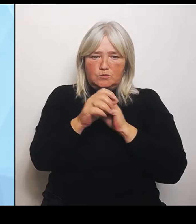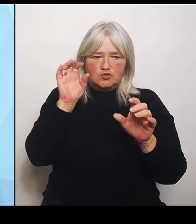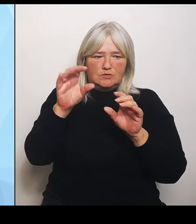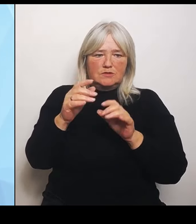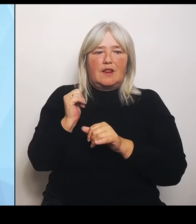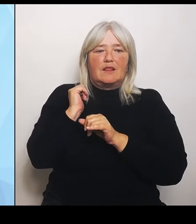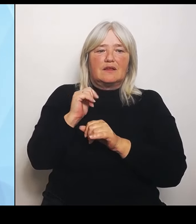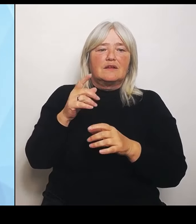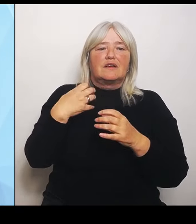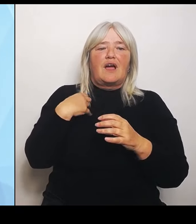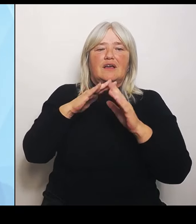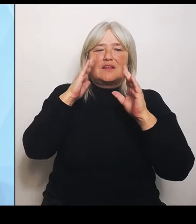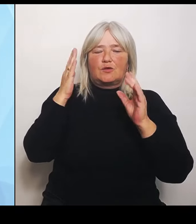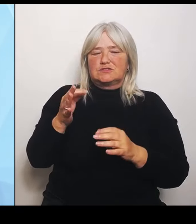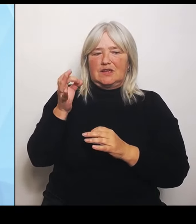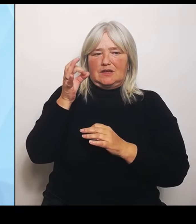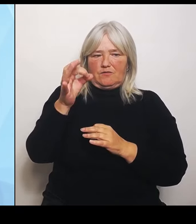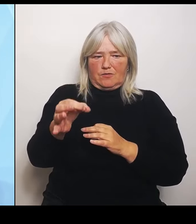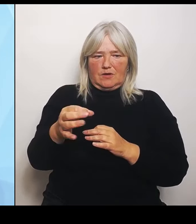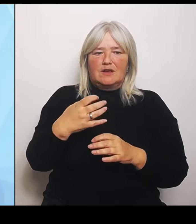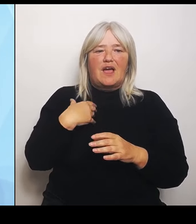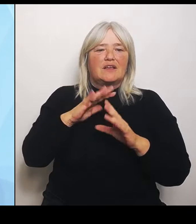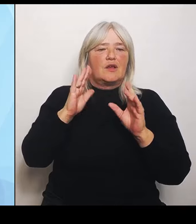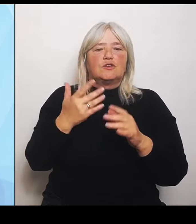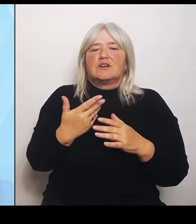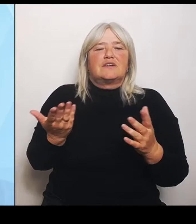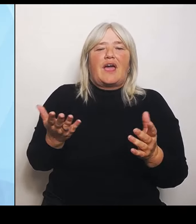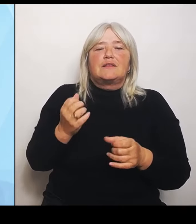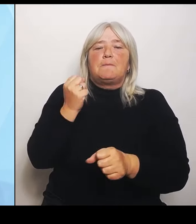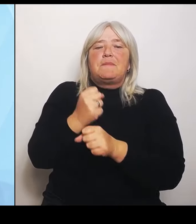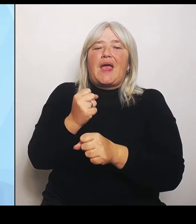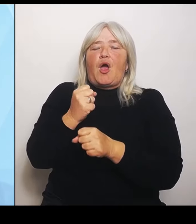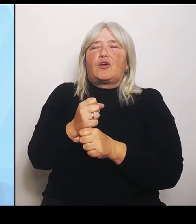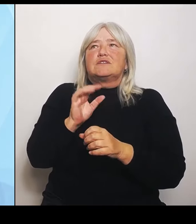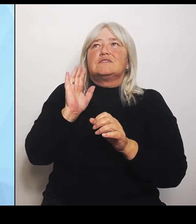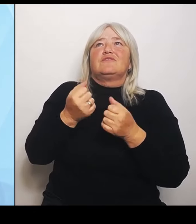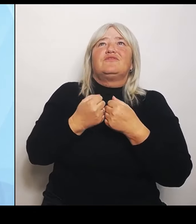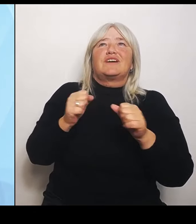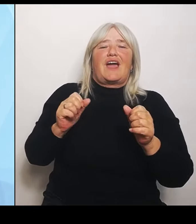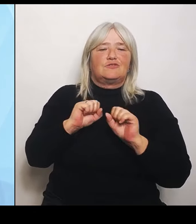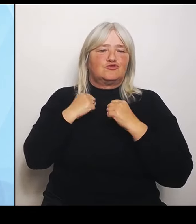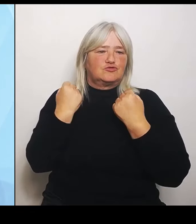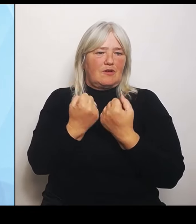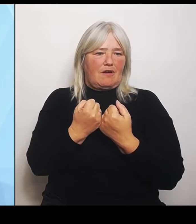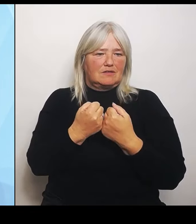vom Freistaat. Die Staatsregierung möchte aber darüber hinaus trotzdem die kommunalpolitisch Verantwortlichen